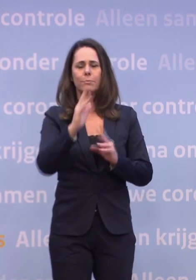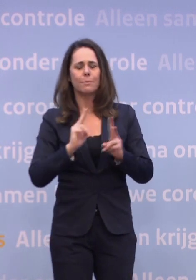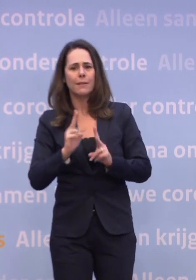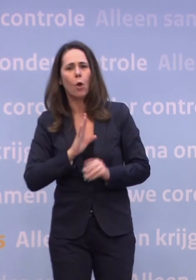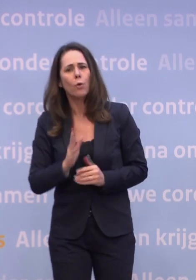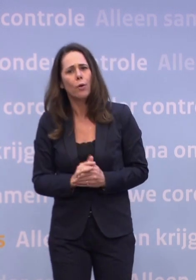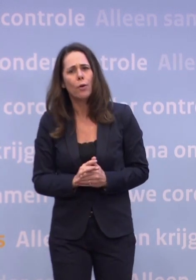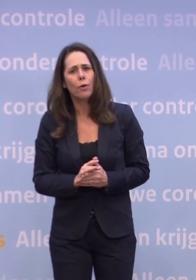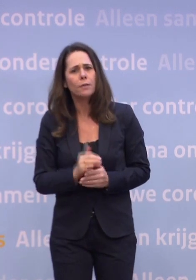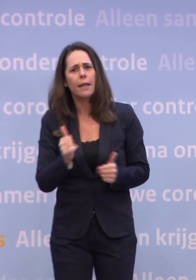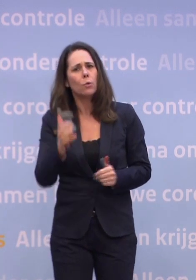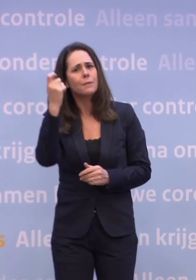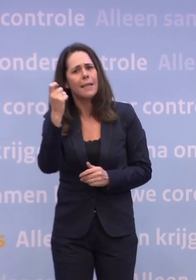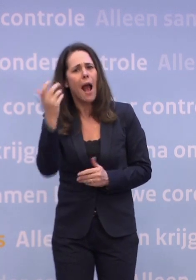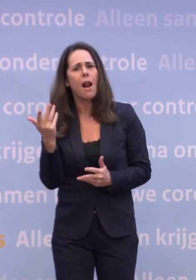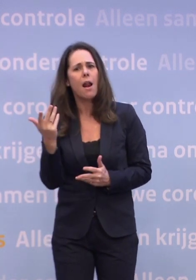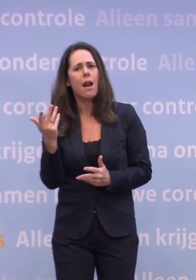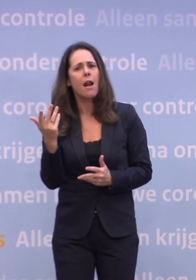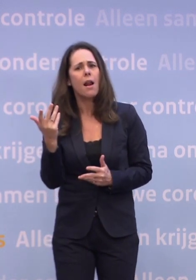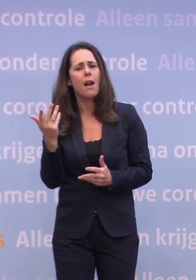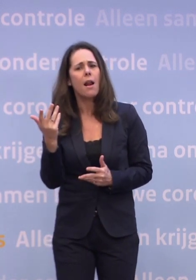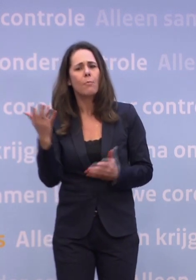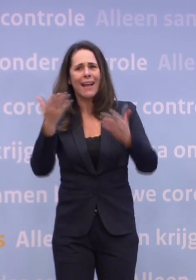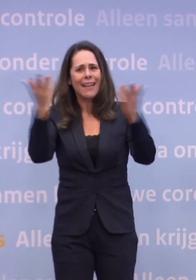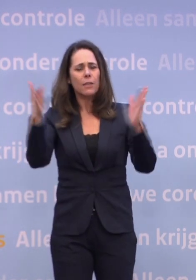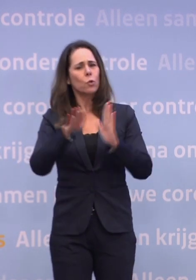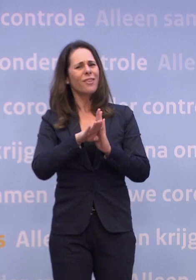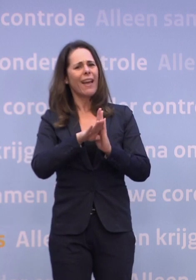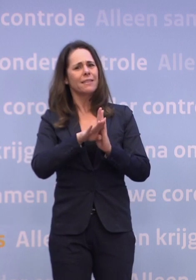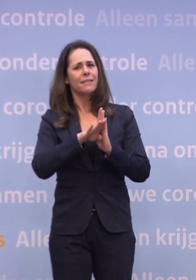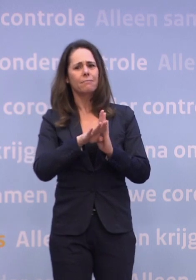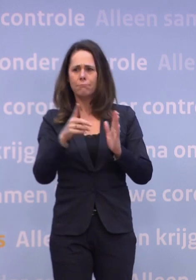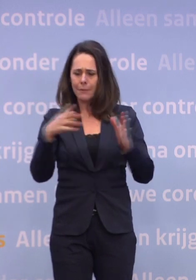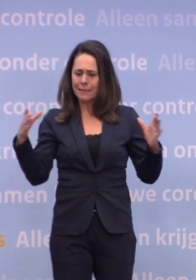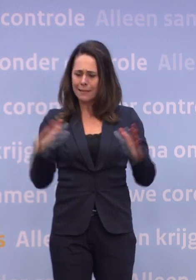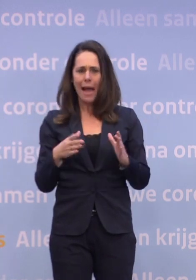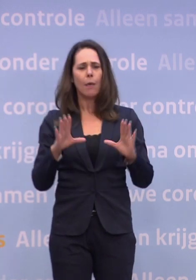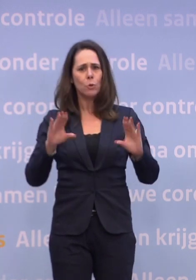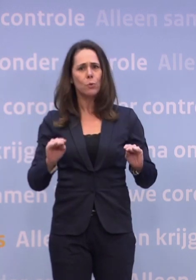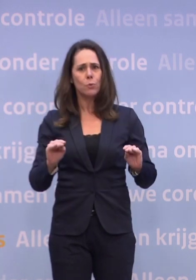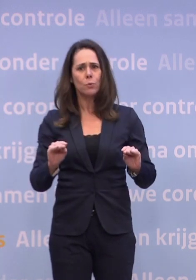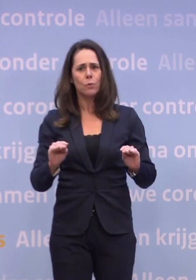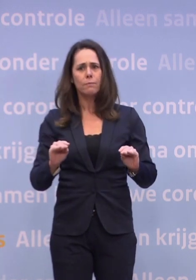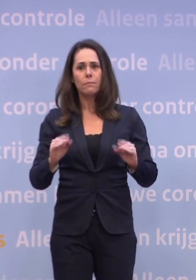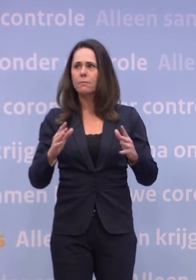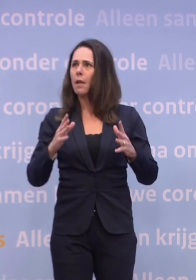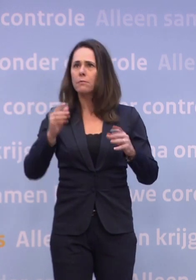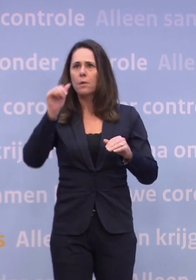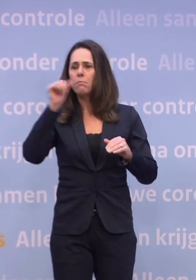Maar het is ook geen natuurwet dat het die kant opgaat. We hebben dat met elkaar in de hand... ...en alle maatregelen van de wereld die we zouden kunnen verzinnen...